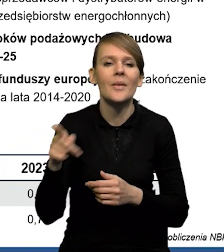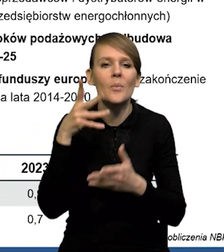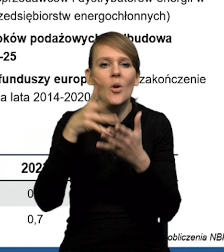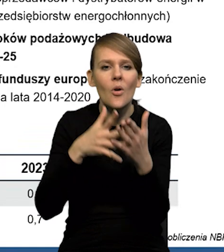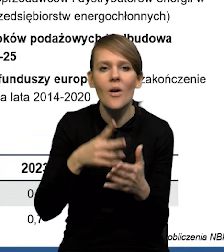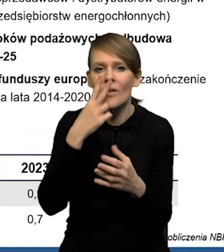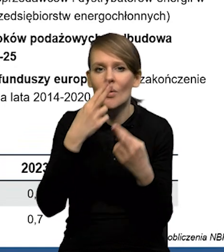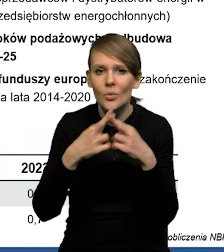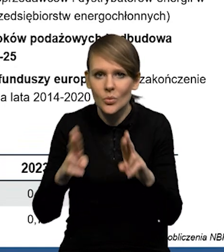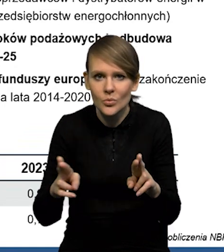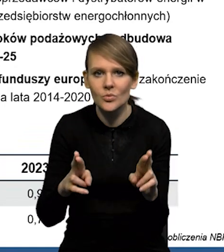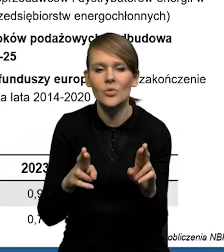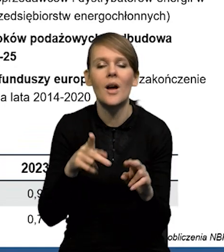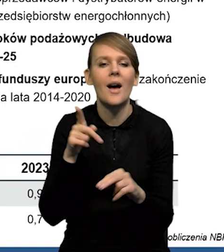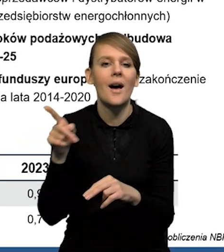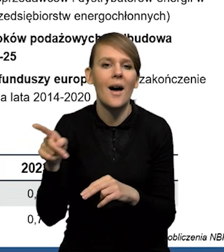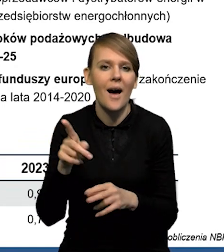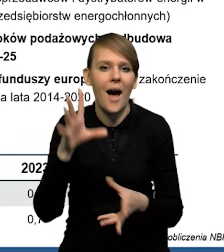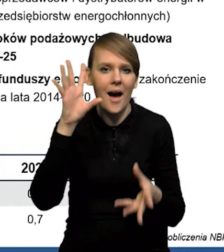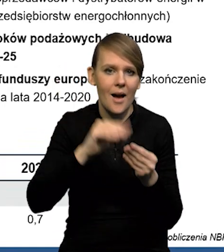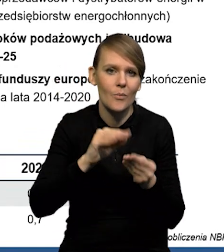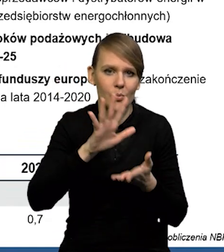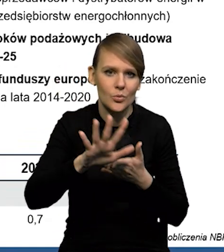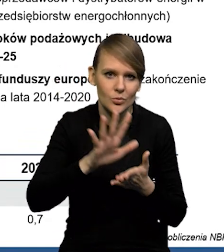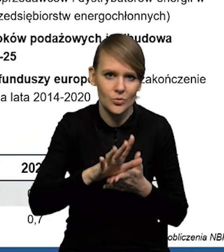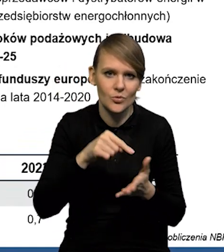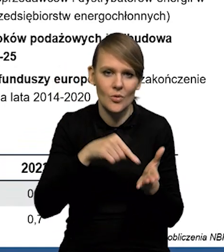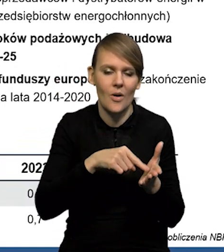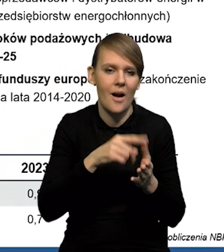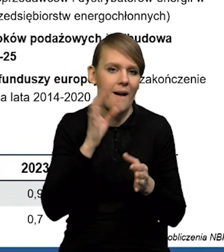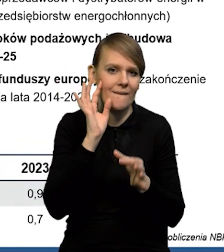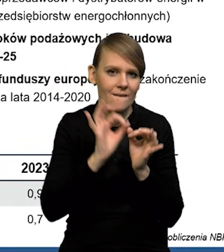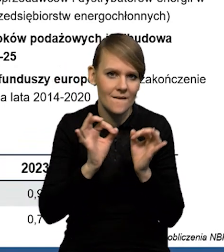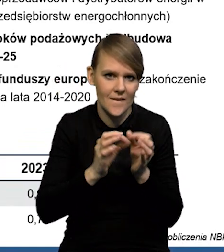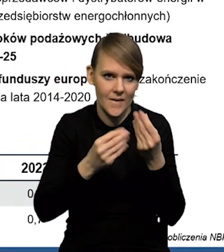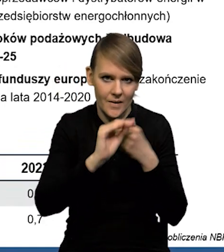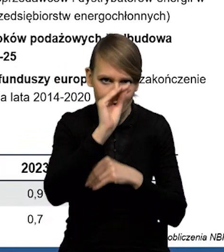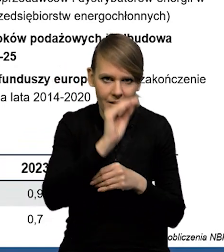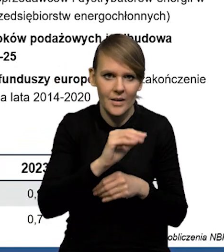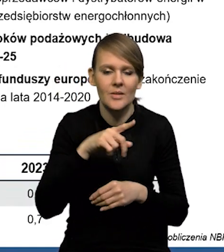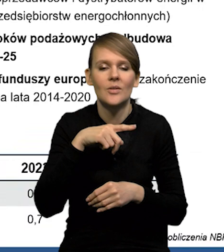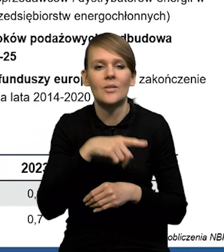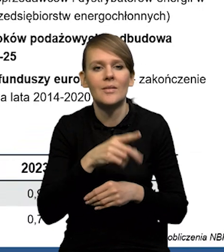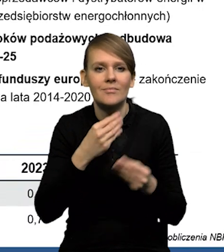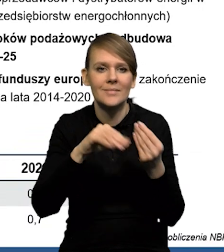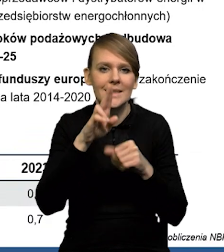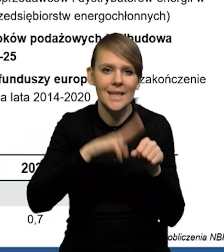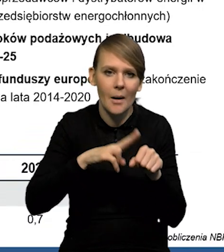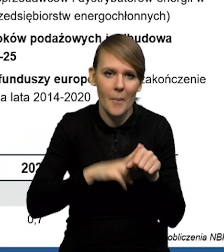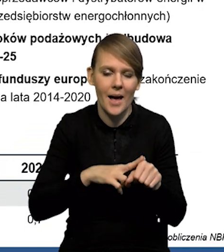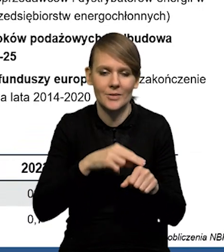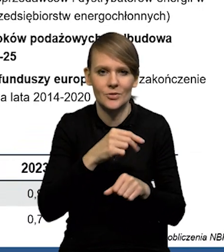że podnieśliśmy szacunek akumulacji brutto ze względu na te lepsze dane, jeśli chodzi też o przyrost zapasów za czwarty kwartał.